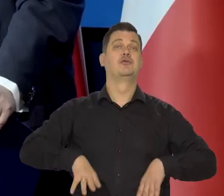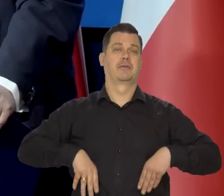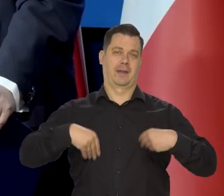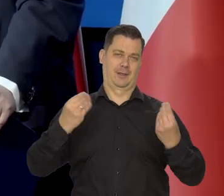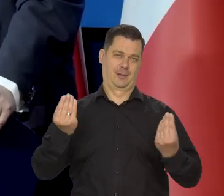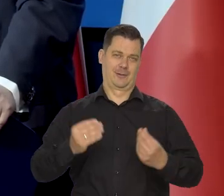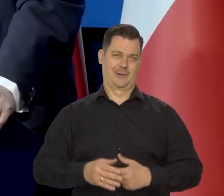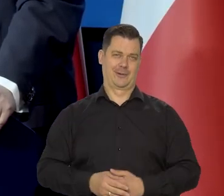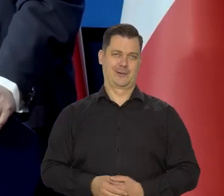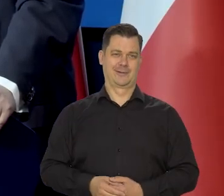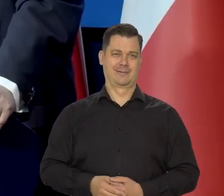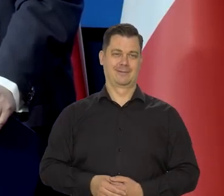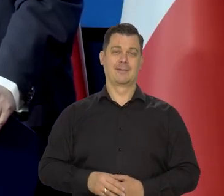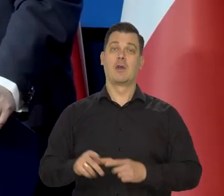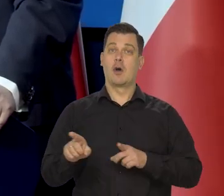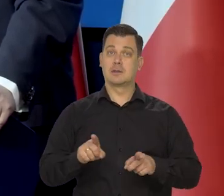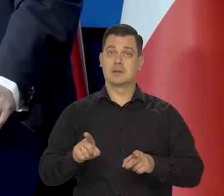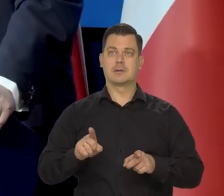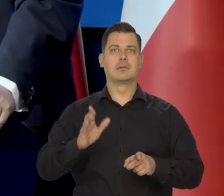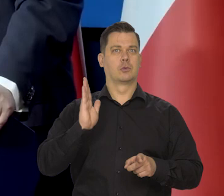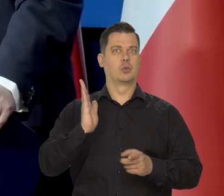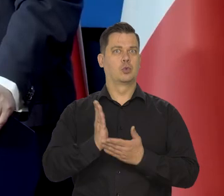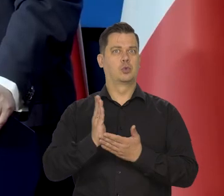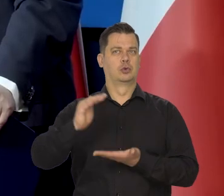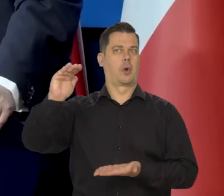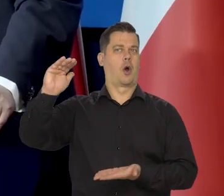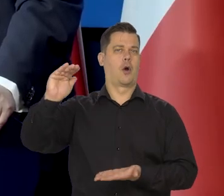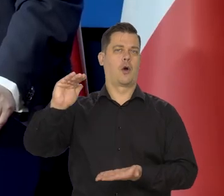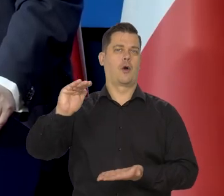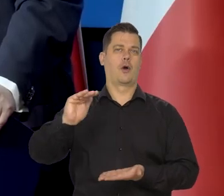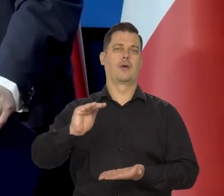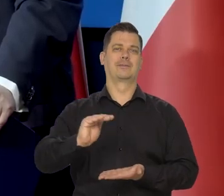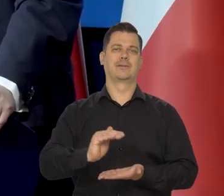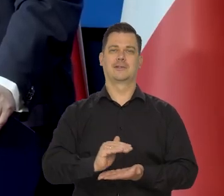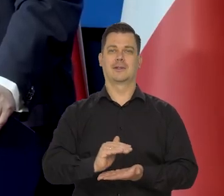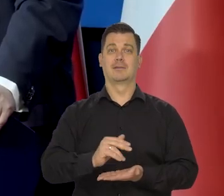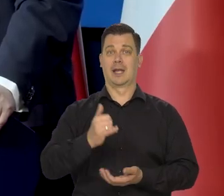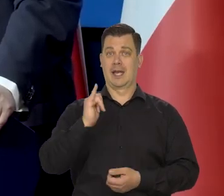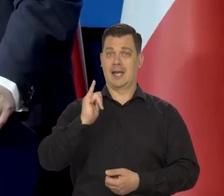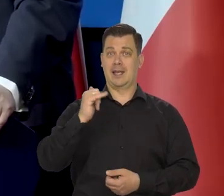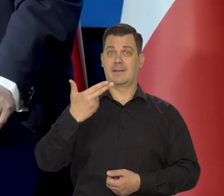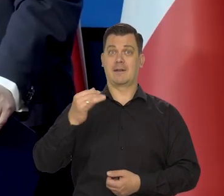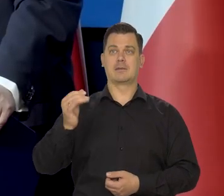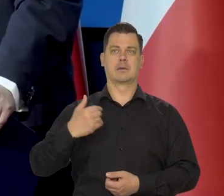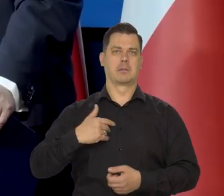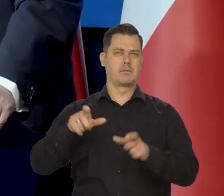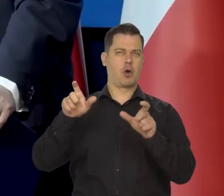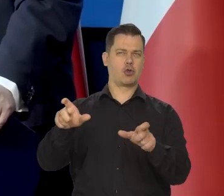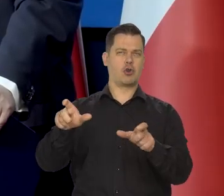Cieszylibyśmy się z tego, znaczy, że już, już. No, że inflacja jest pod kontrolą,